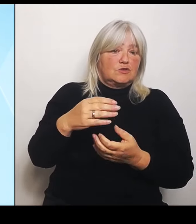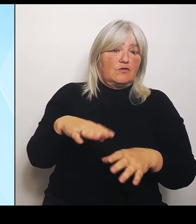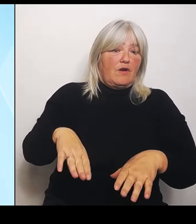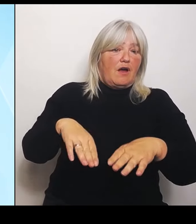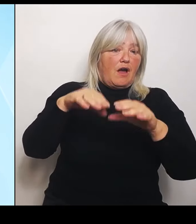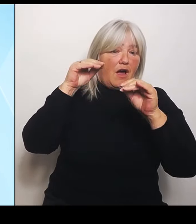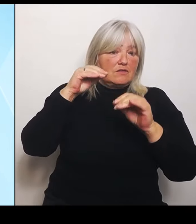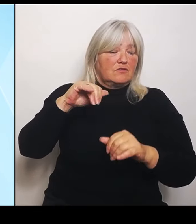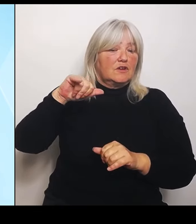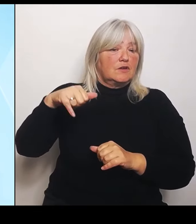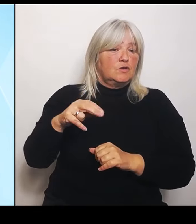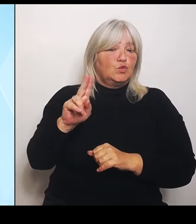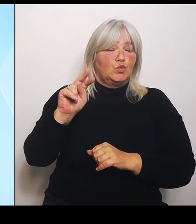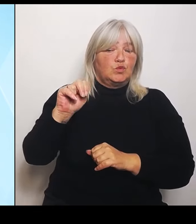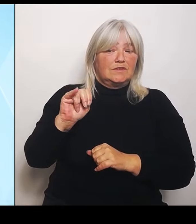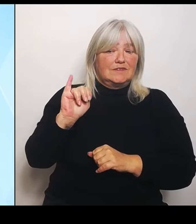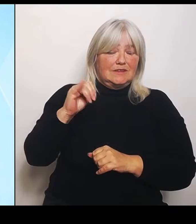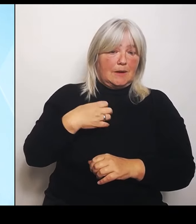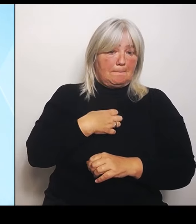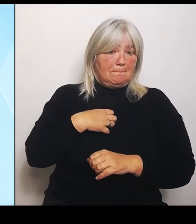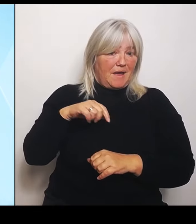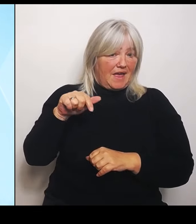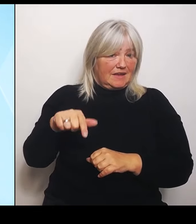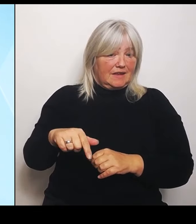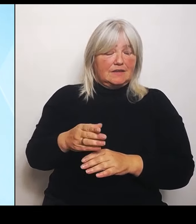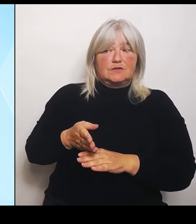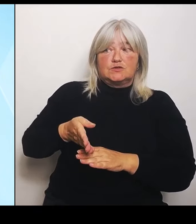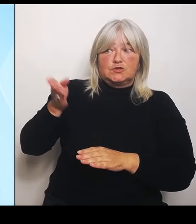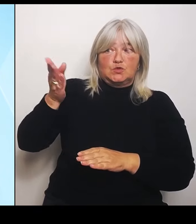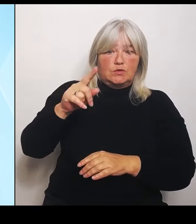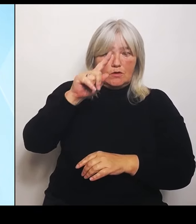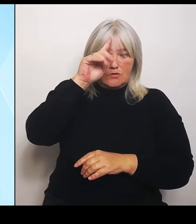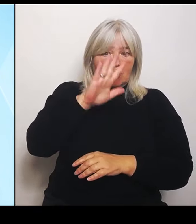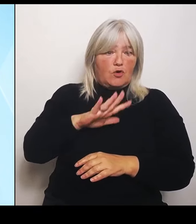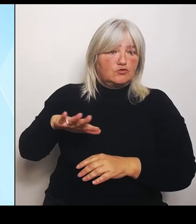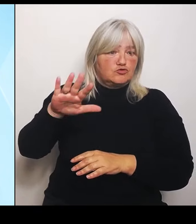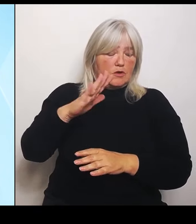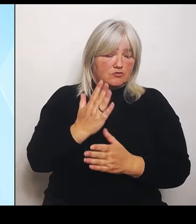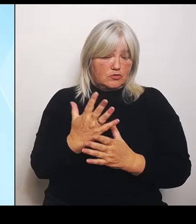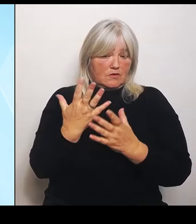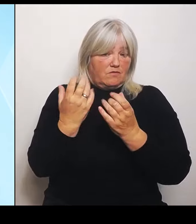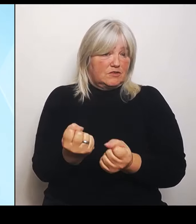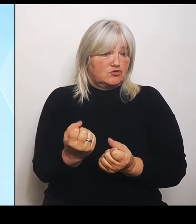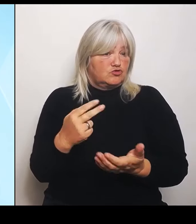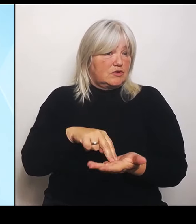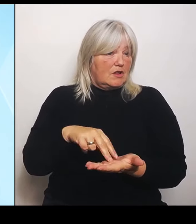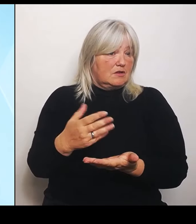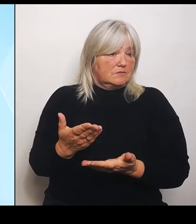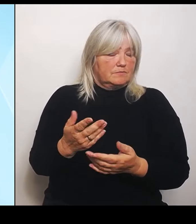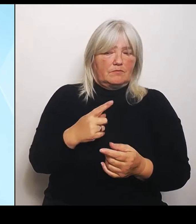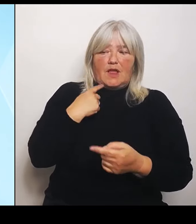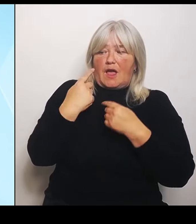Insofern sind das alles Ausreden und was wir jetzt machen, ist nochmalige Bundesratsinitiative, denn es gibt ja das